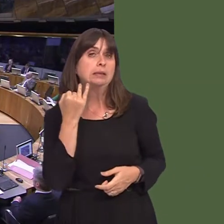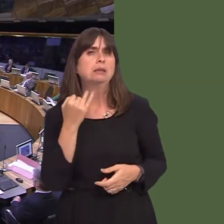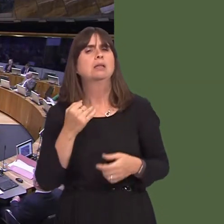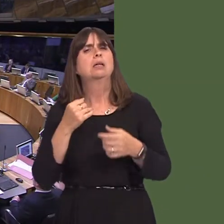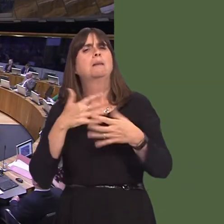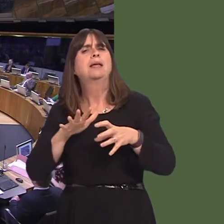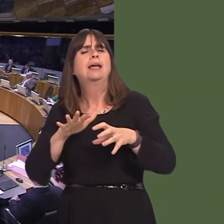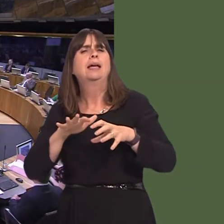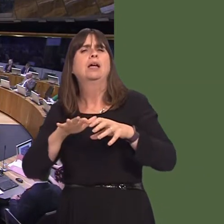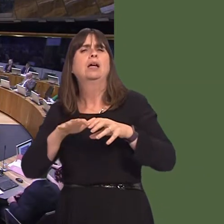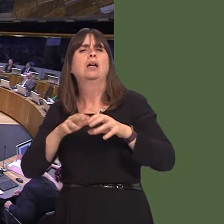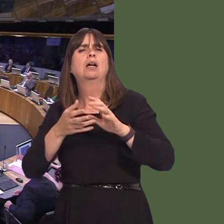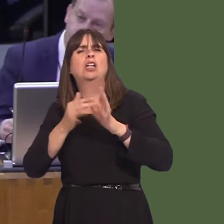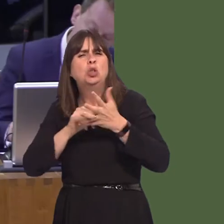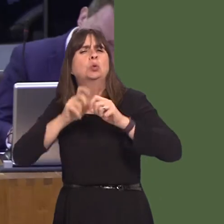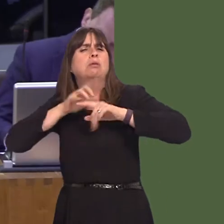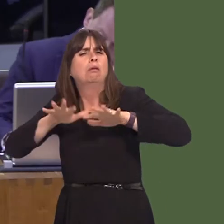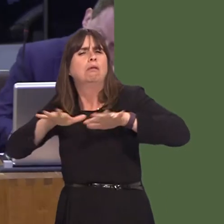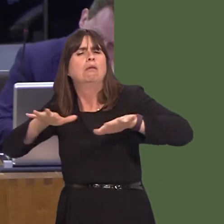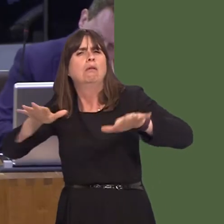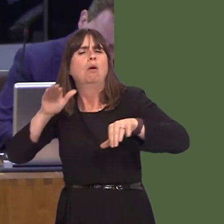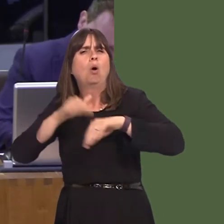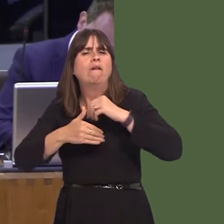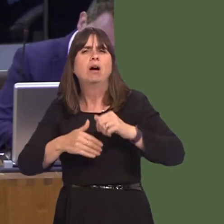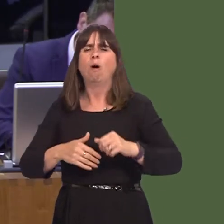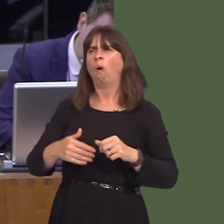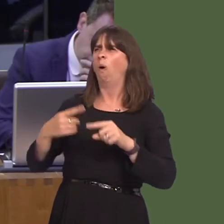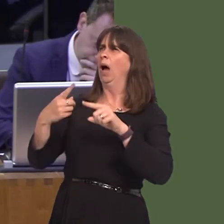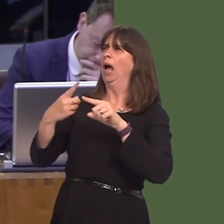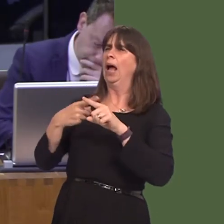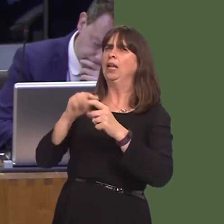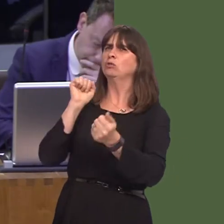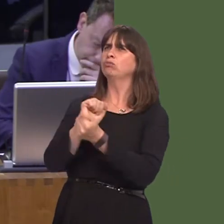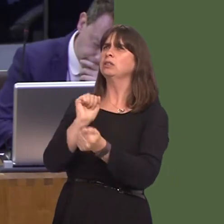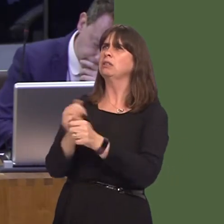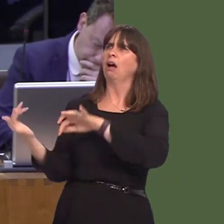in the media with regard to English prisoners in Welsh prisons. Normally, I wouldn't raise